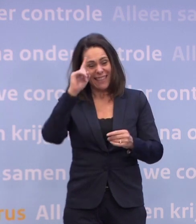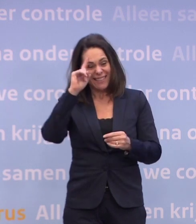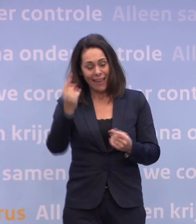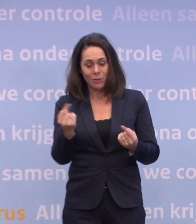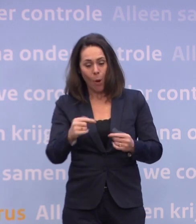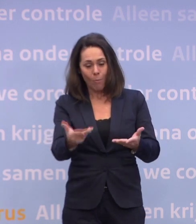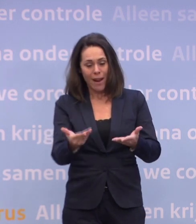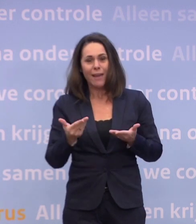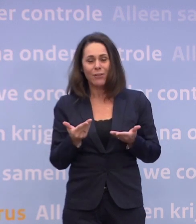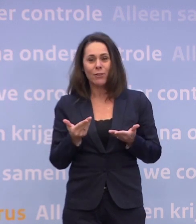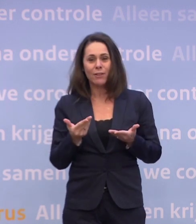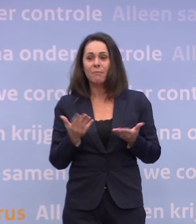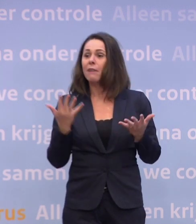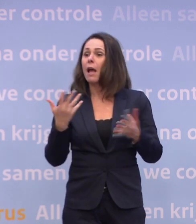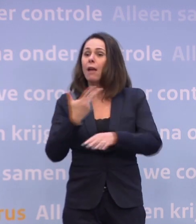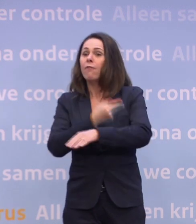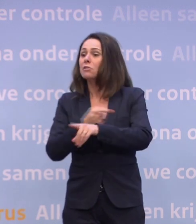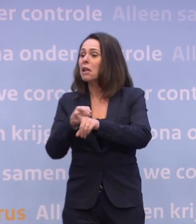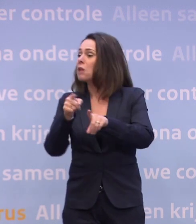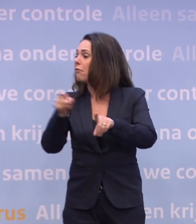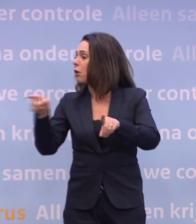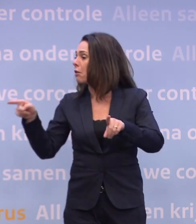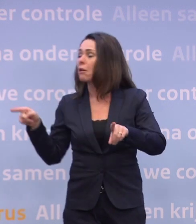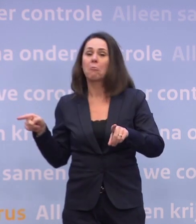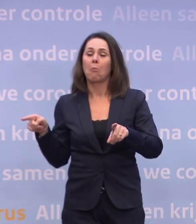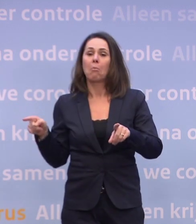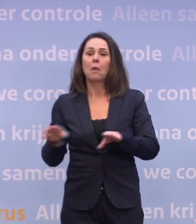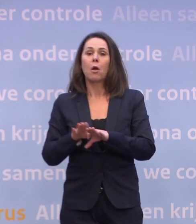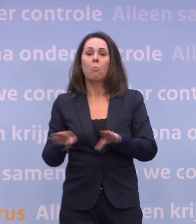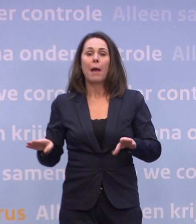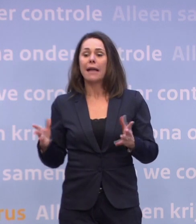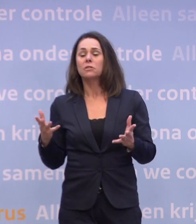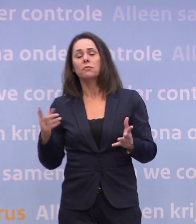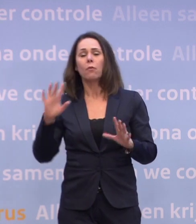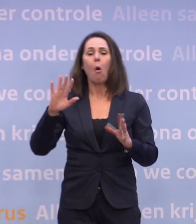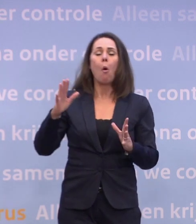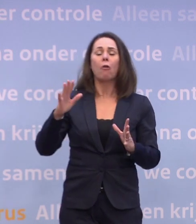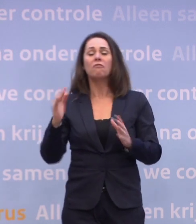Voor de meeste vaccins weten we natuurlijk op basis van kwartalen... ...waarin men denkt voldoende geproduceerd te hebben...